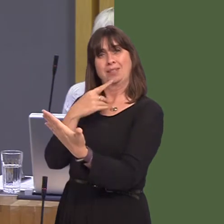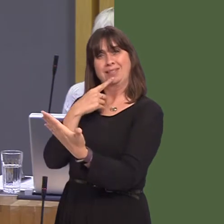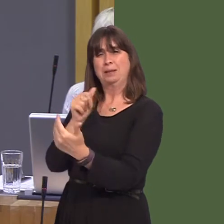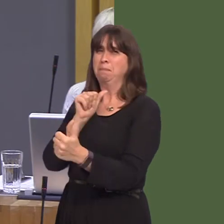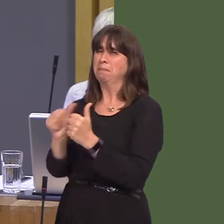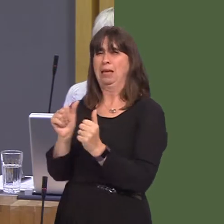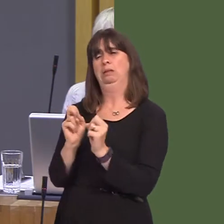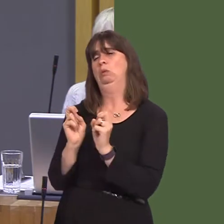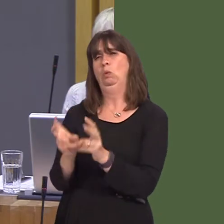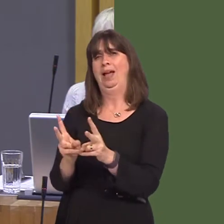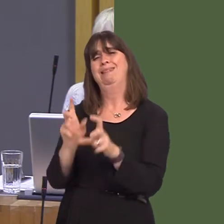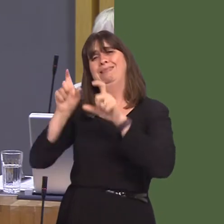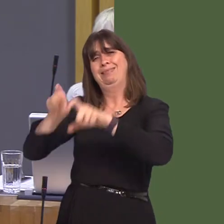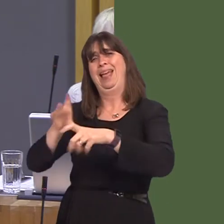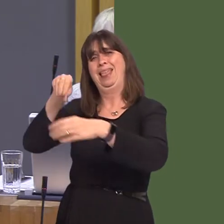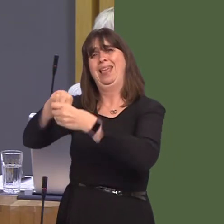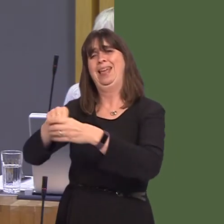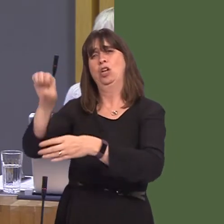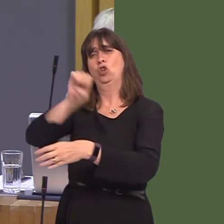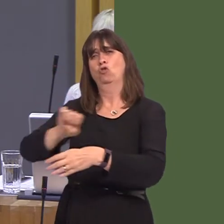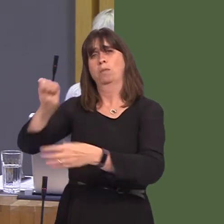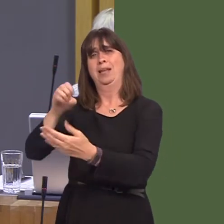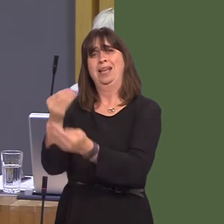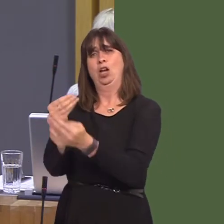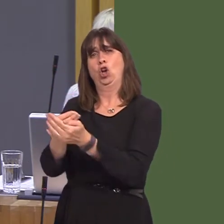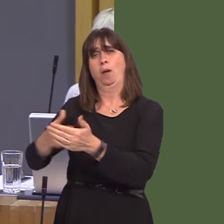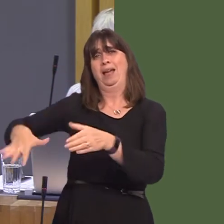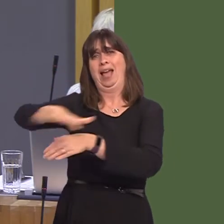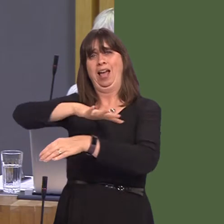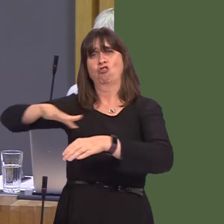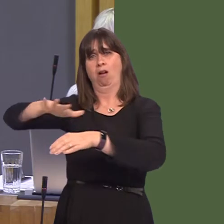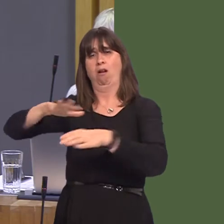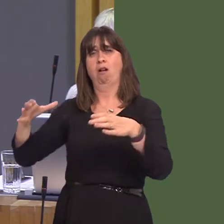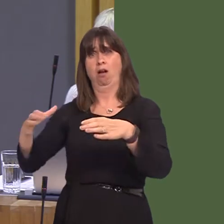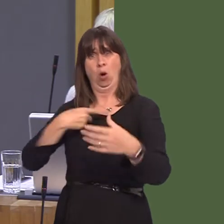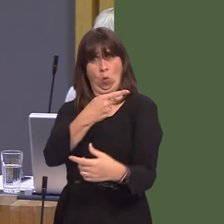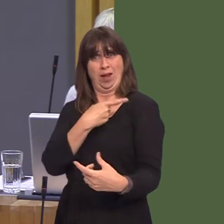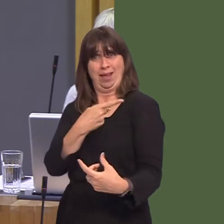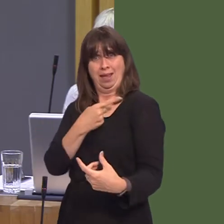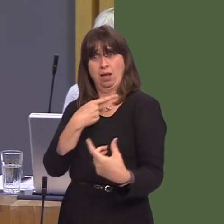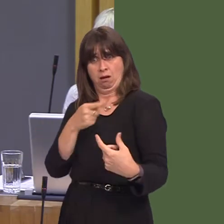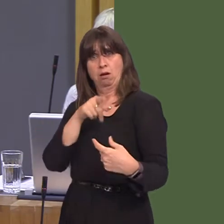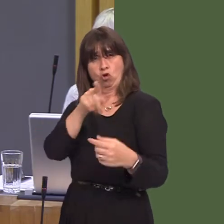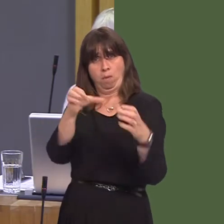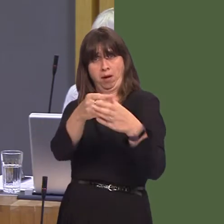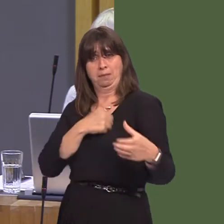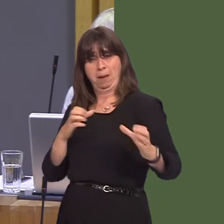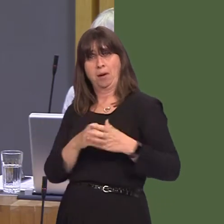inside the European Economic Area. We co-authored that report on the understanding that you